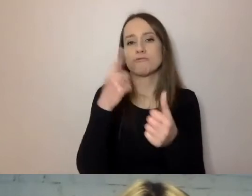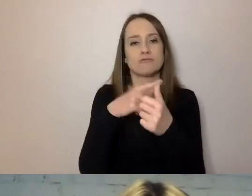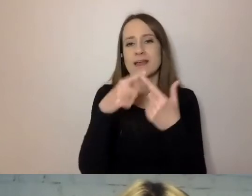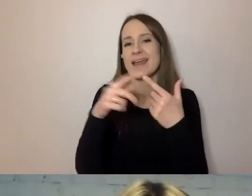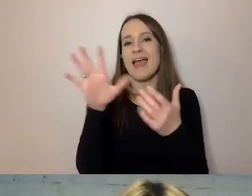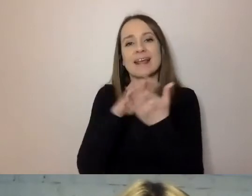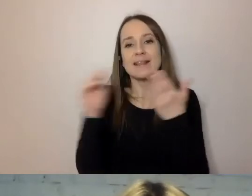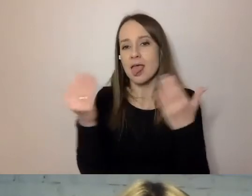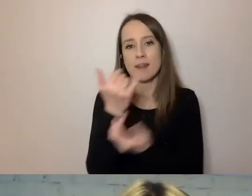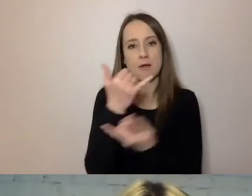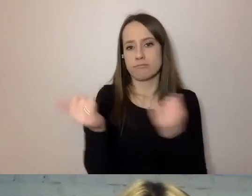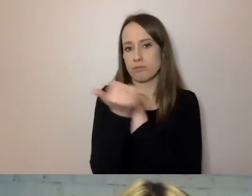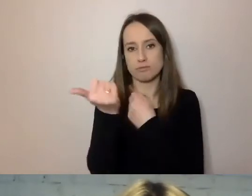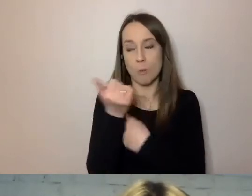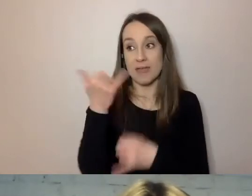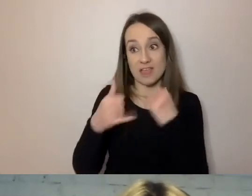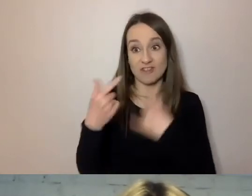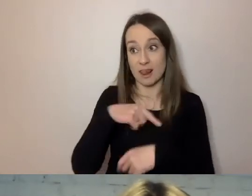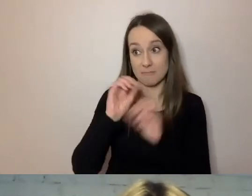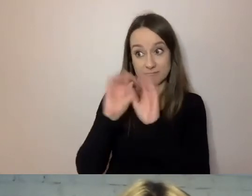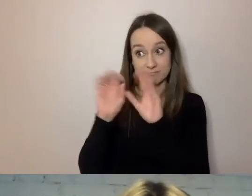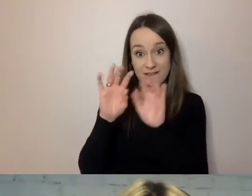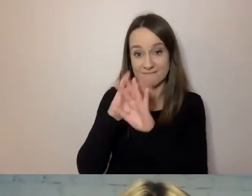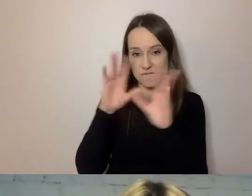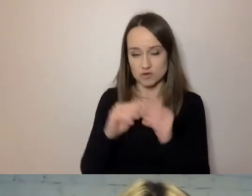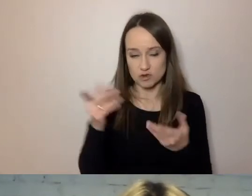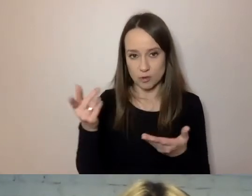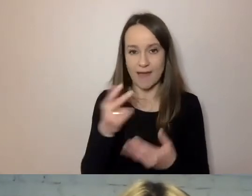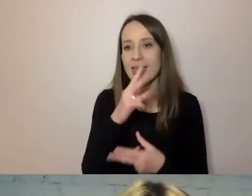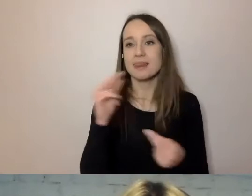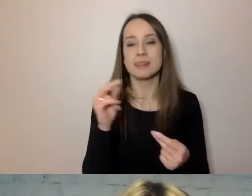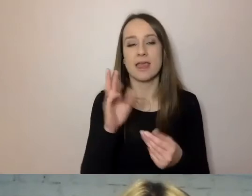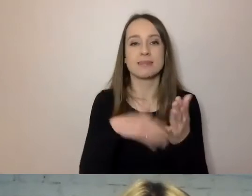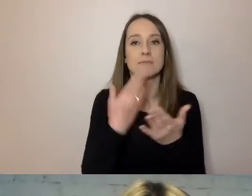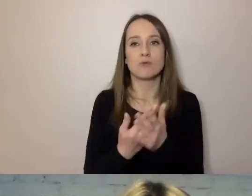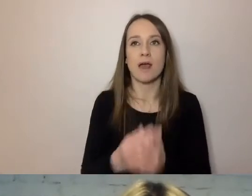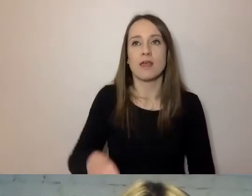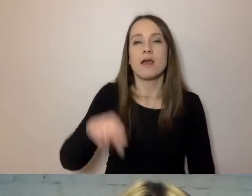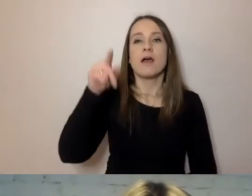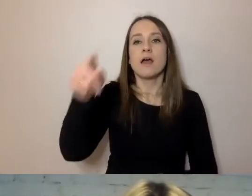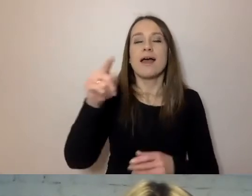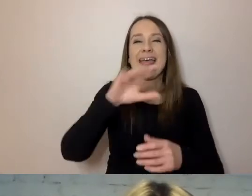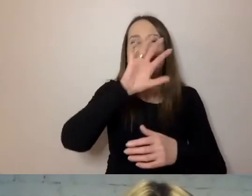jeśli napiszemy mu to nie blachą tekstu, po dwukropku jedną, drugą rzecz,